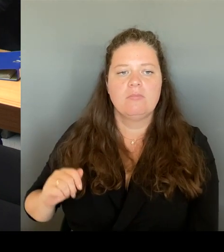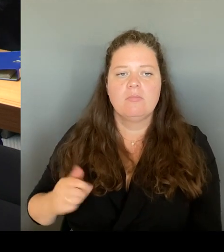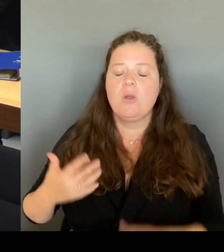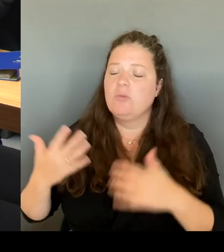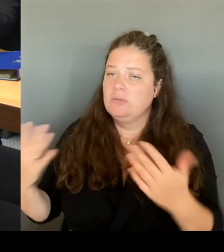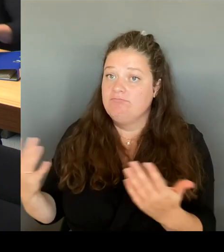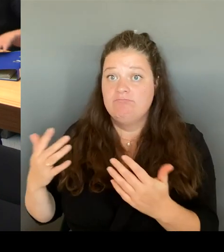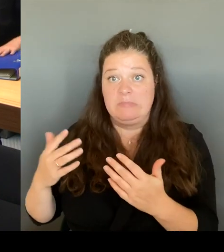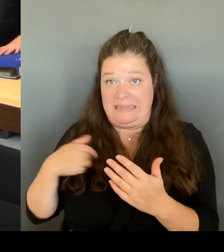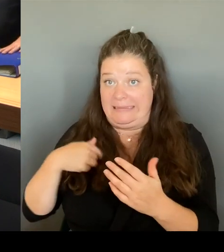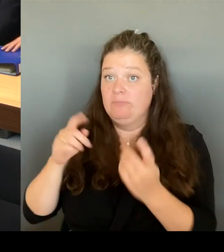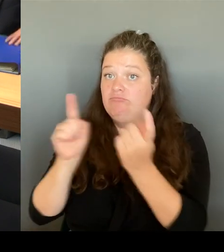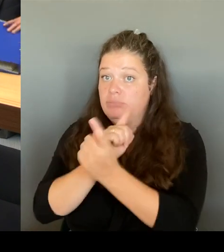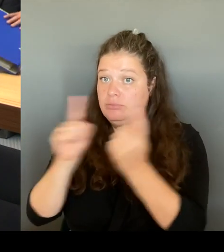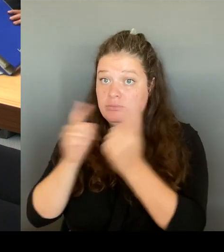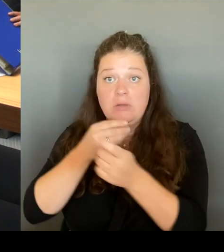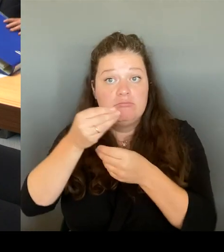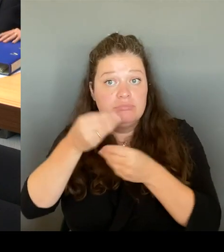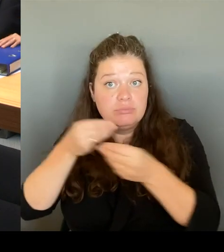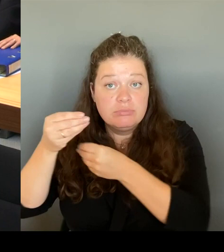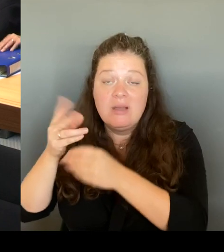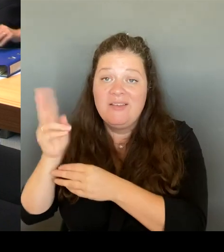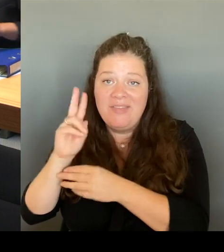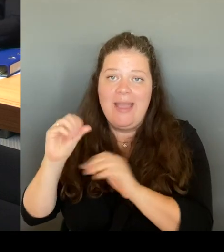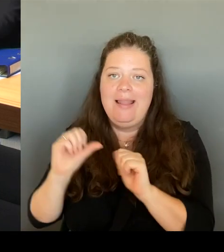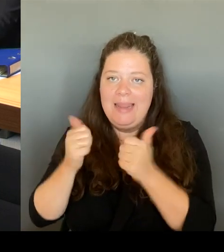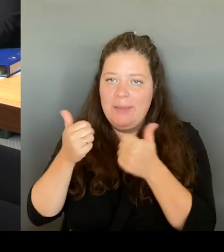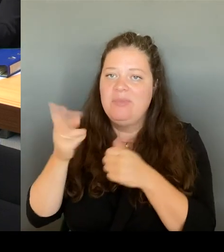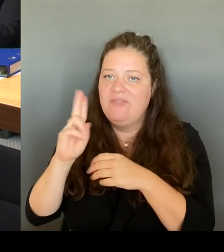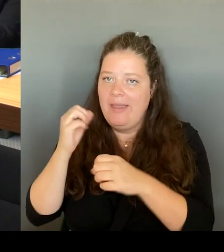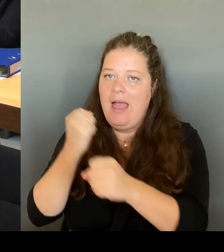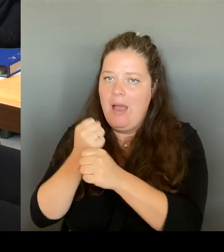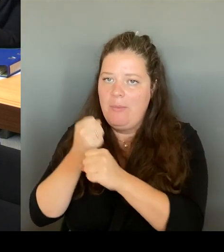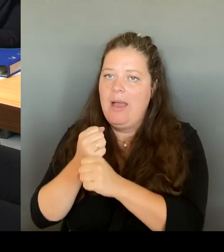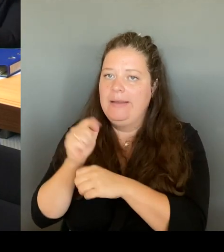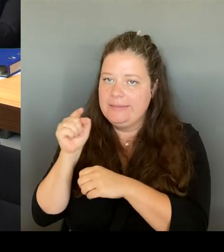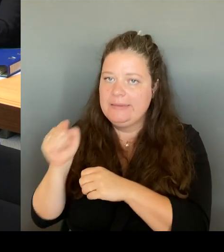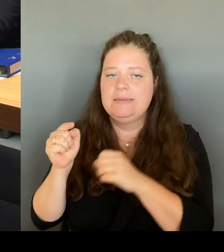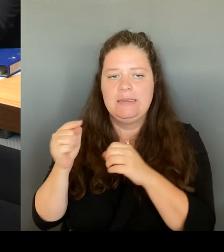Sie fühlen sich jetzt sicher, sie können dort in Ruhe wieder ihr Gewerbe,